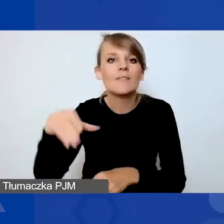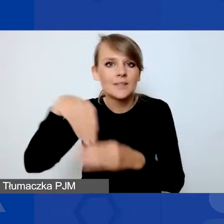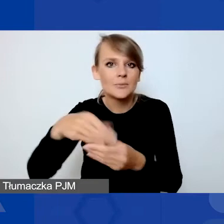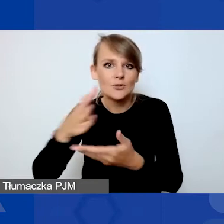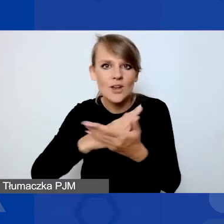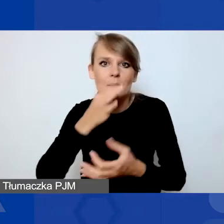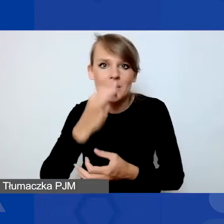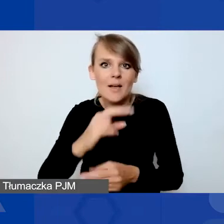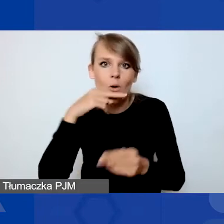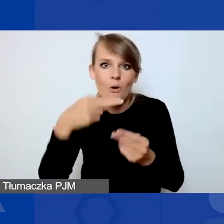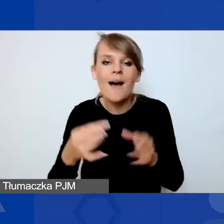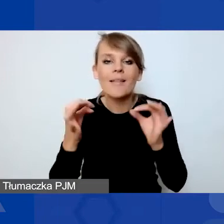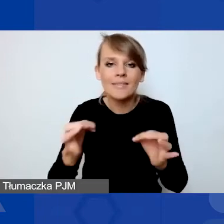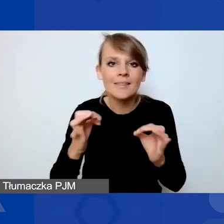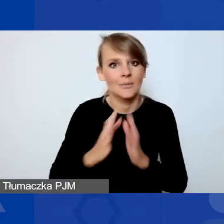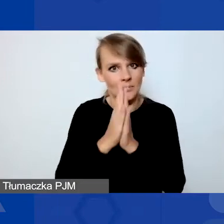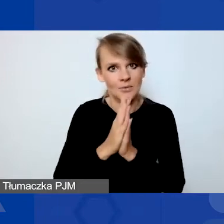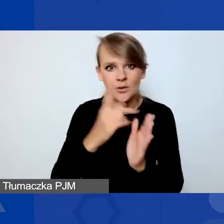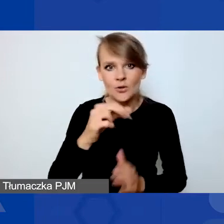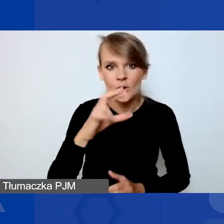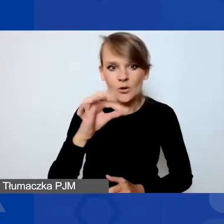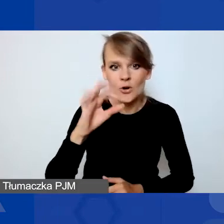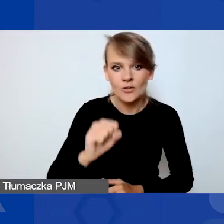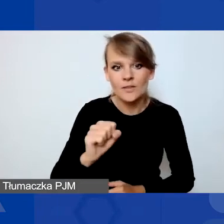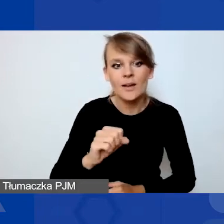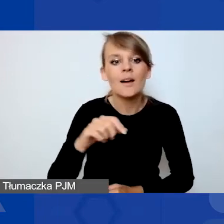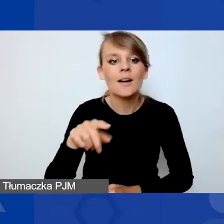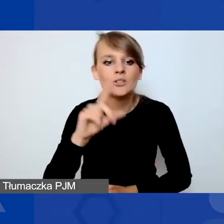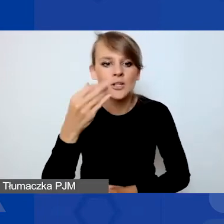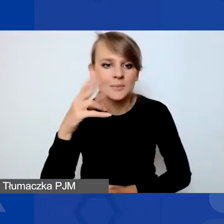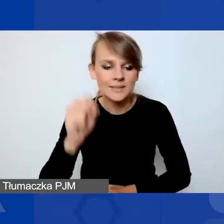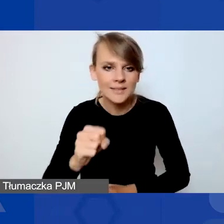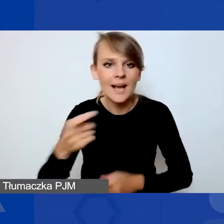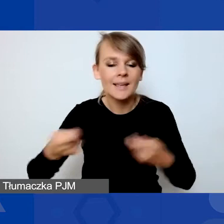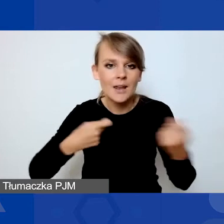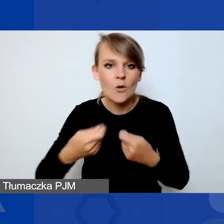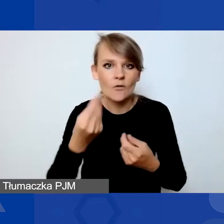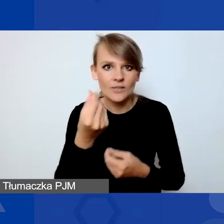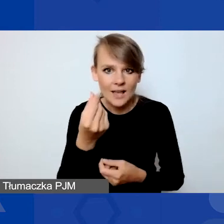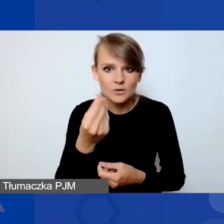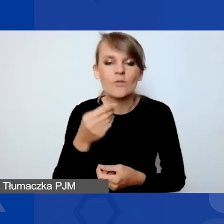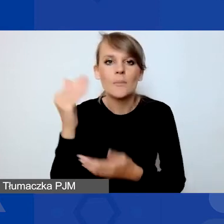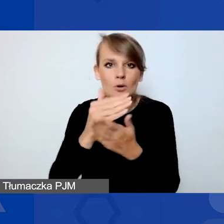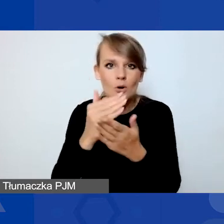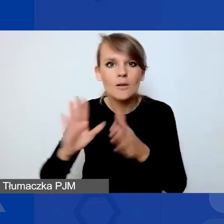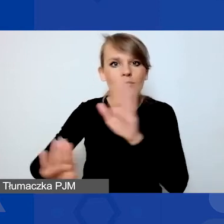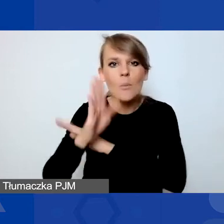Teraz chciałabym poprosić Dorotę Głażewską-Ziemilską, kierowniczkę finansową programu, o przedstawienie nam podstawowych zasad